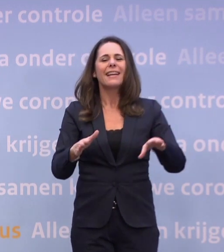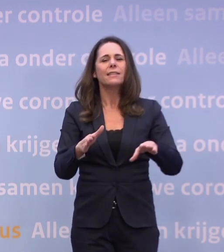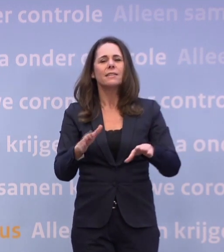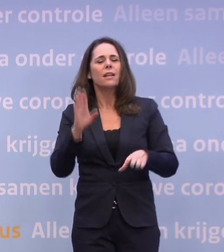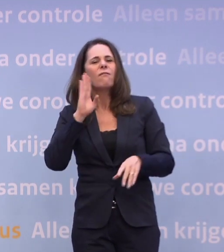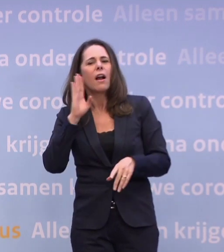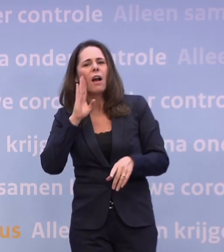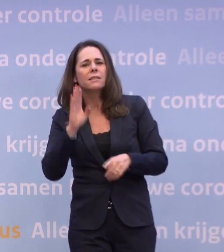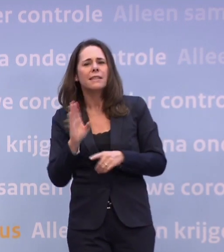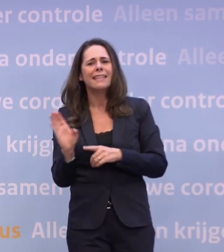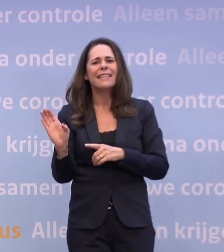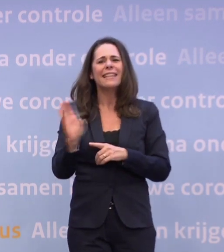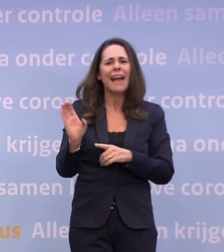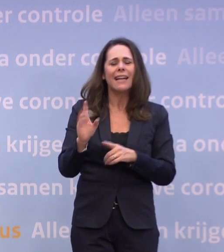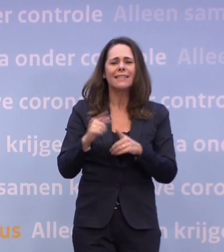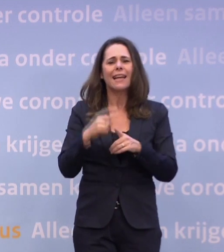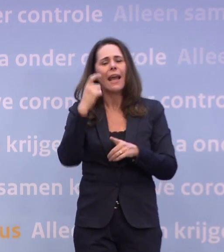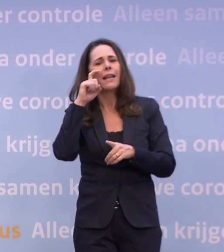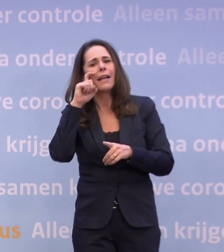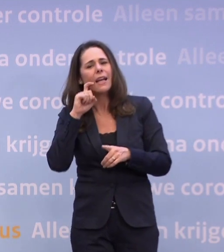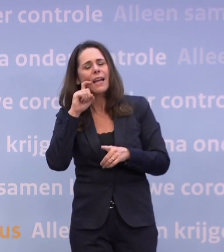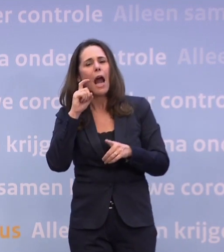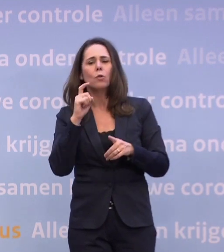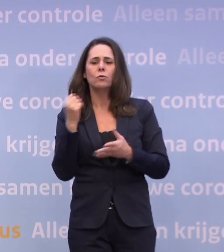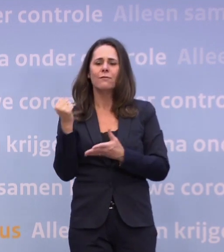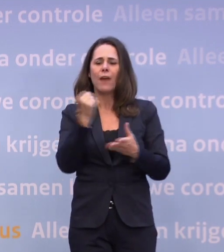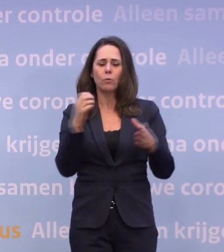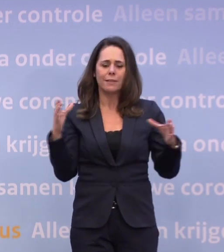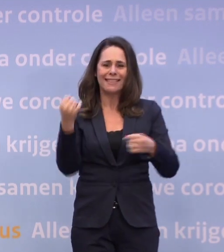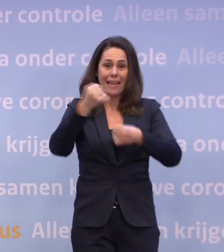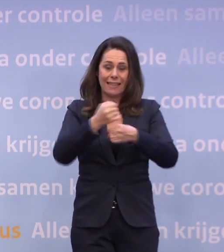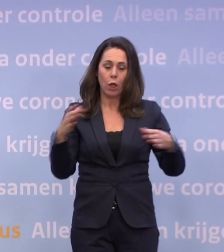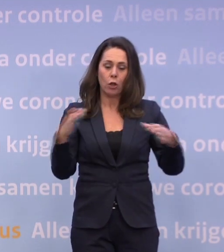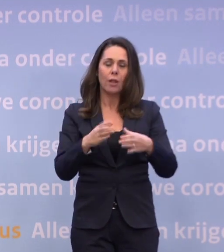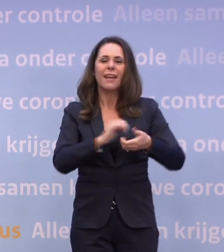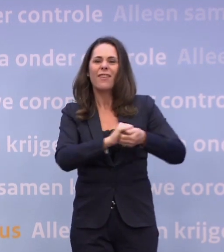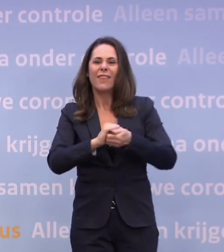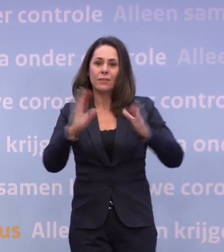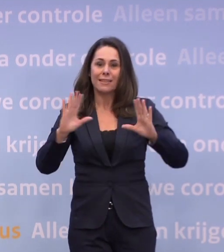...en de Cruyff Foundation Winter Games organiseren. Verder is het nu nog zo...